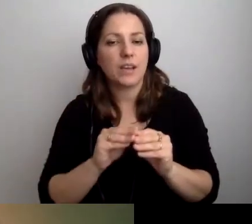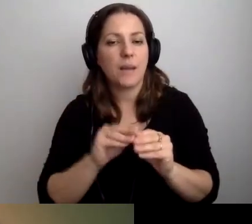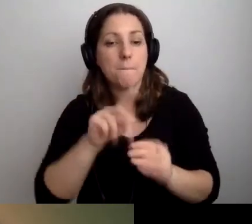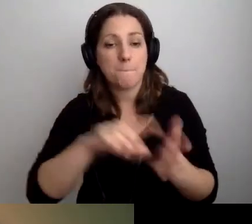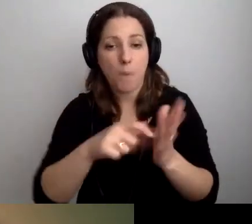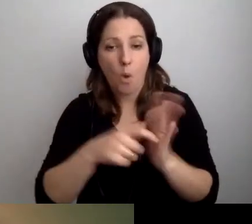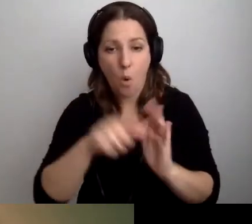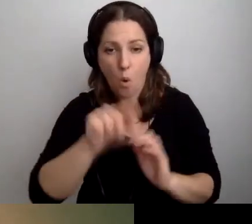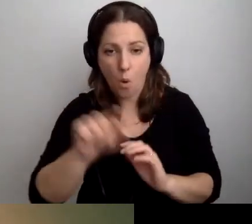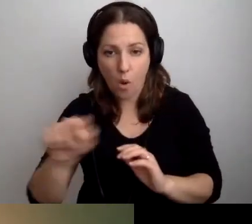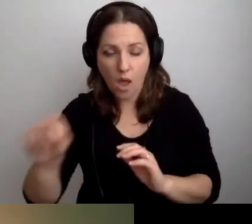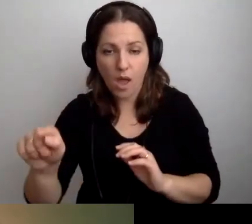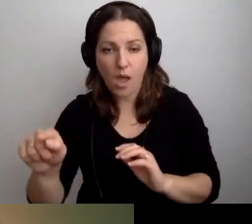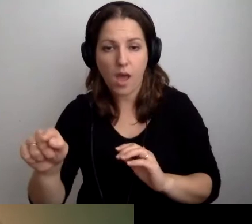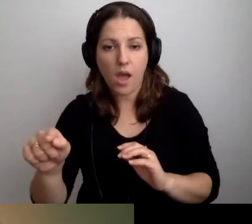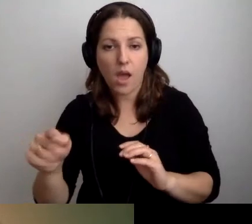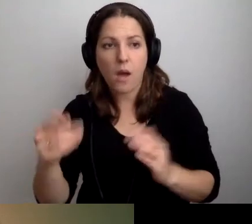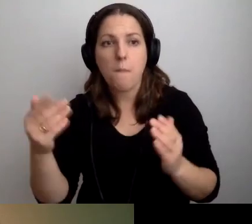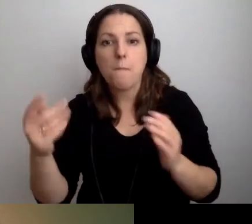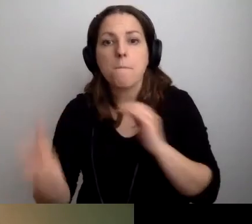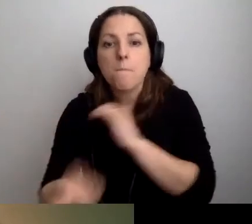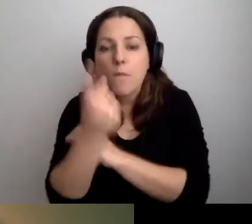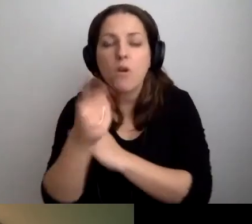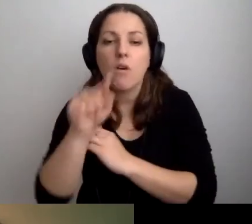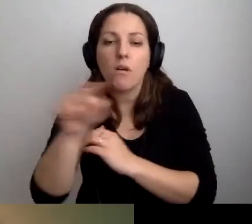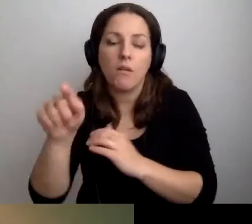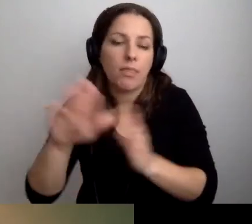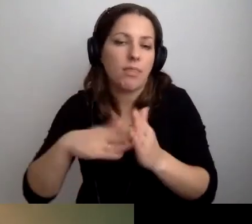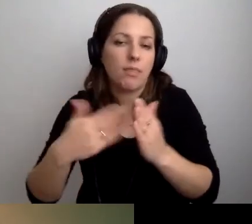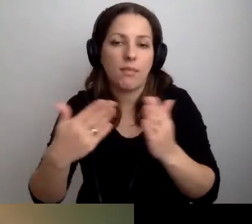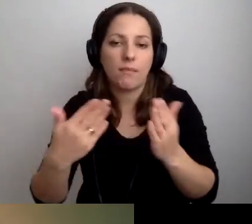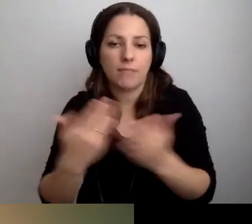gdzie mogą się pojawiać petenci i klienci.